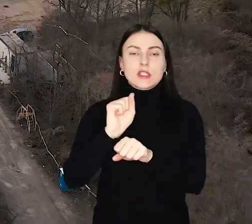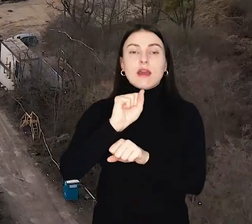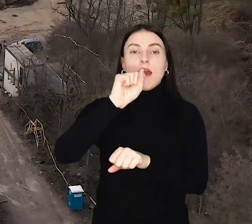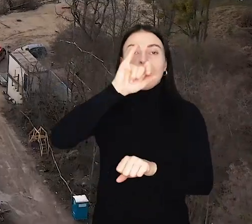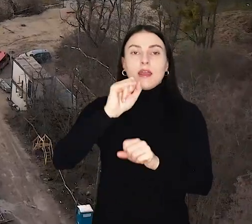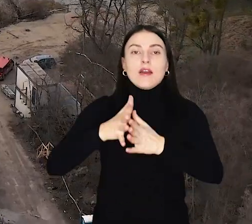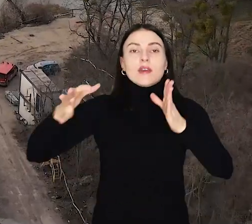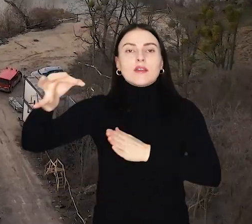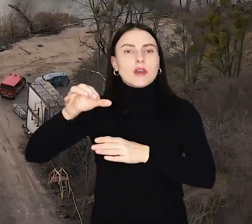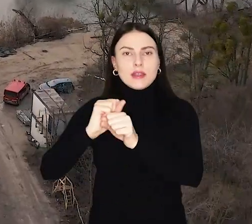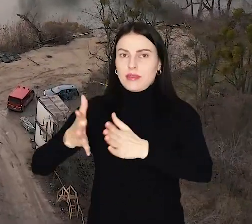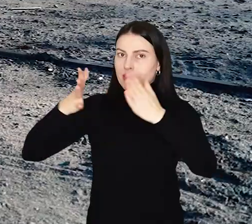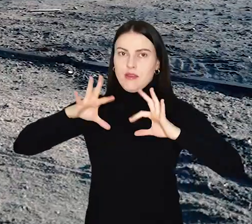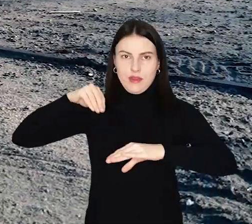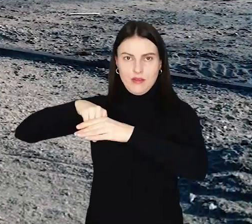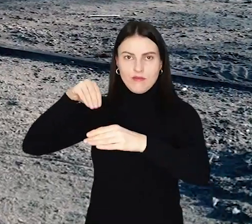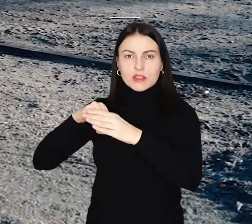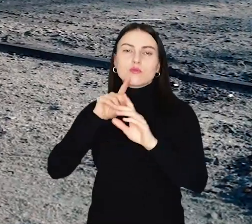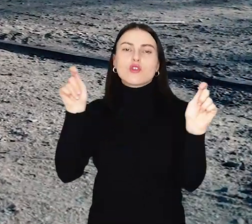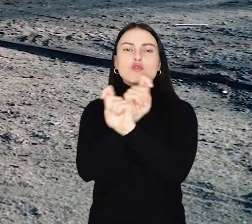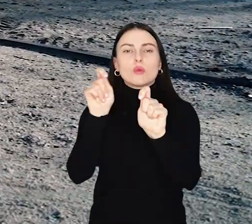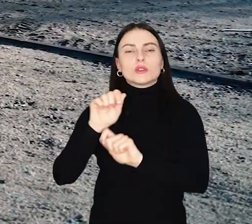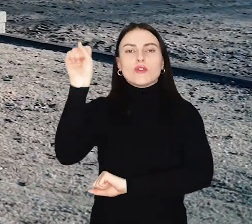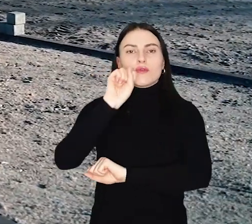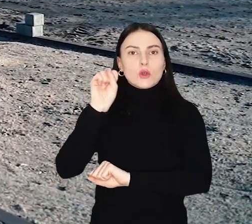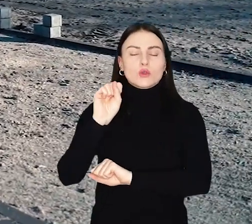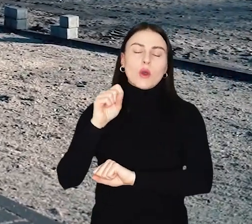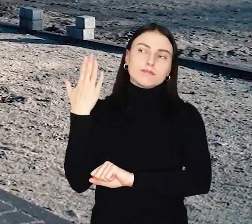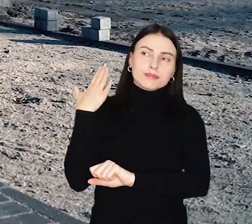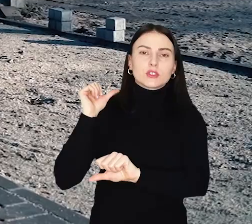Aleja Wielkiej Wyspy to jedna z największych inwestycji komunikacyjnych Wrocławia ostatnich lat.